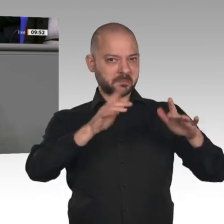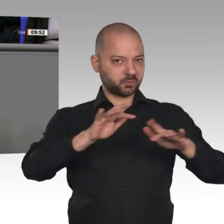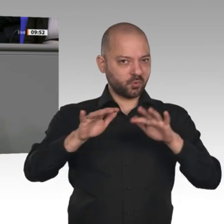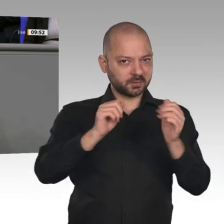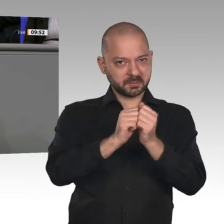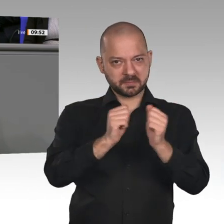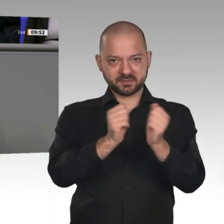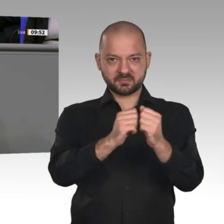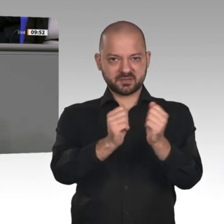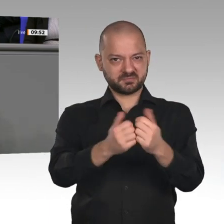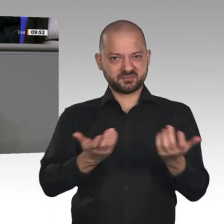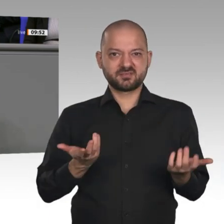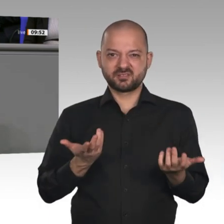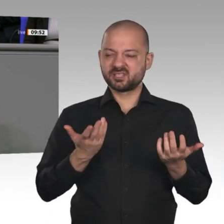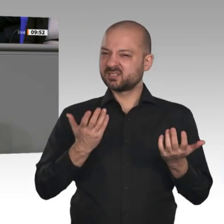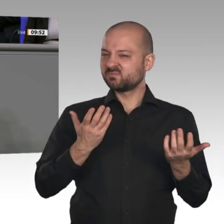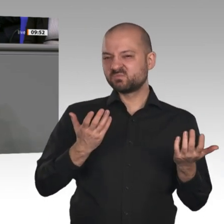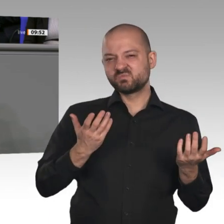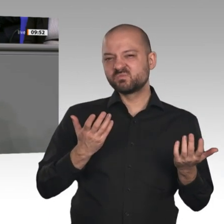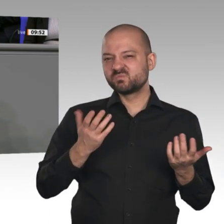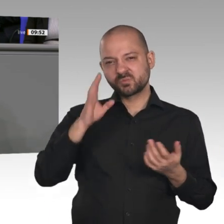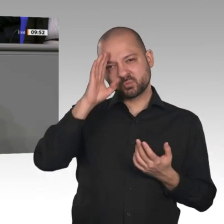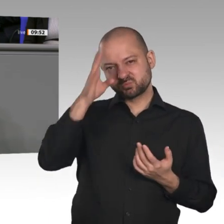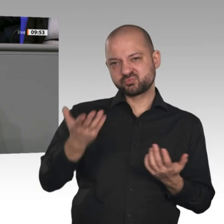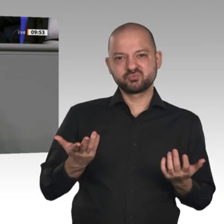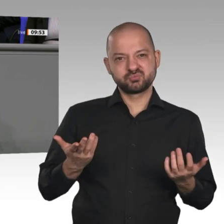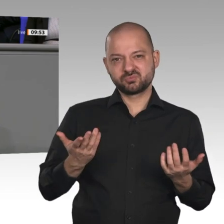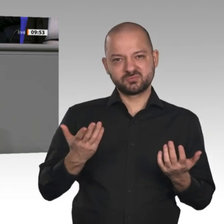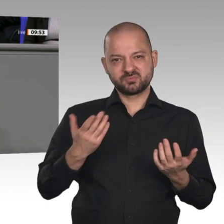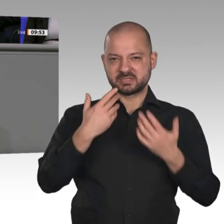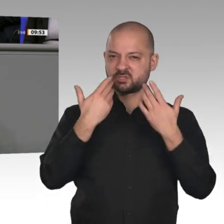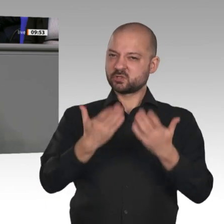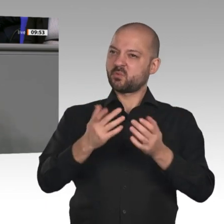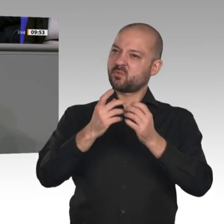verordneten nationalen Champions: Die Sachverständigen, Herr Altmaier, haben Ihnen ja diese Idee